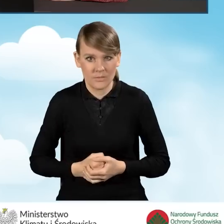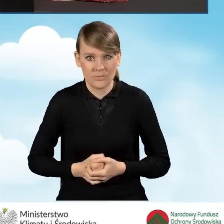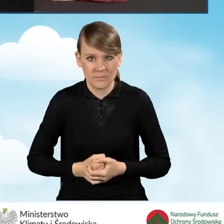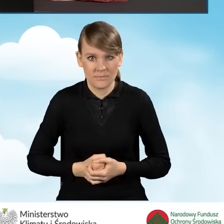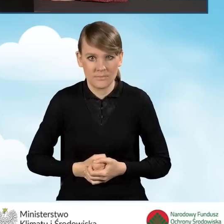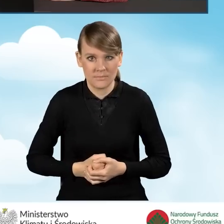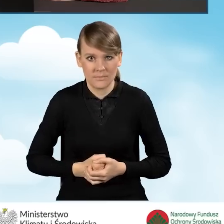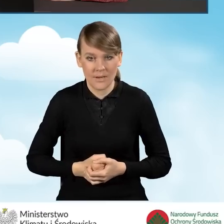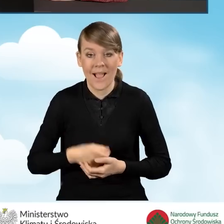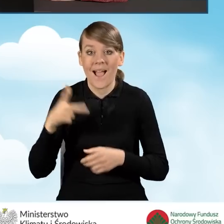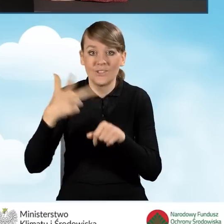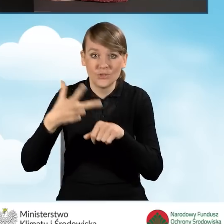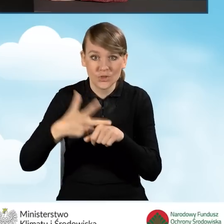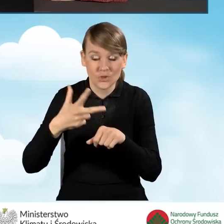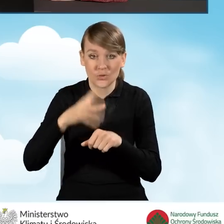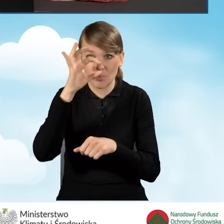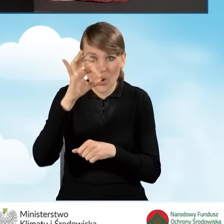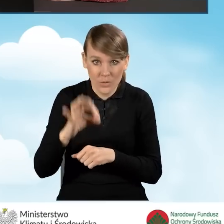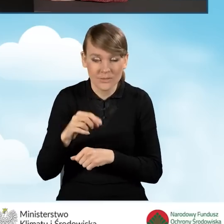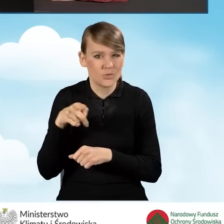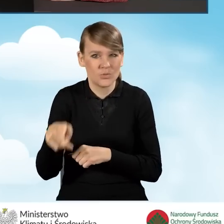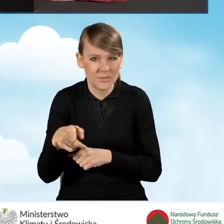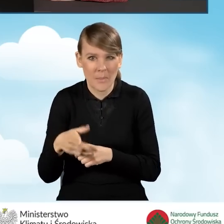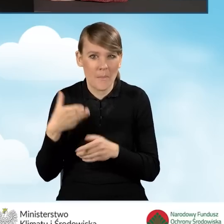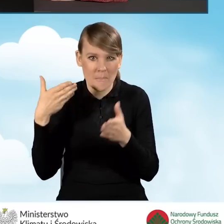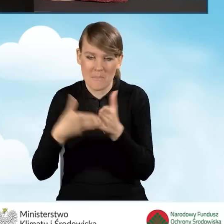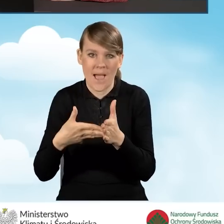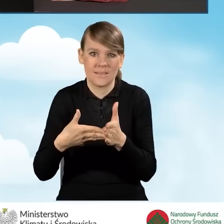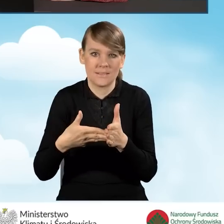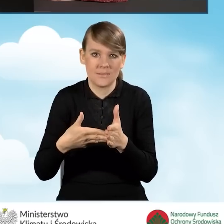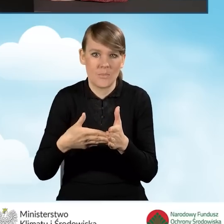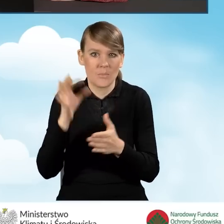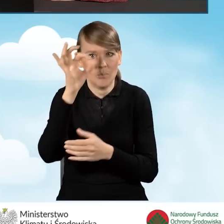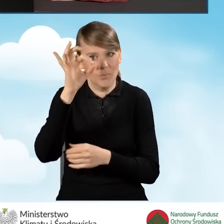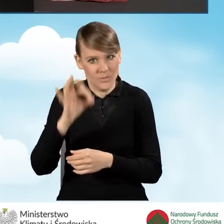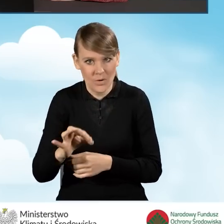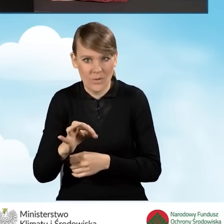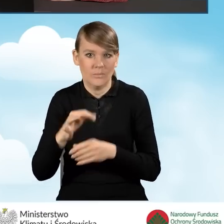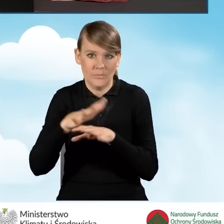Natomiast te 30% jest to maksymalny procent powierzchni,